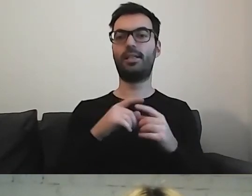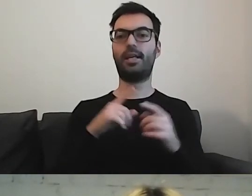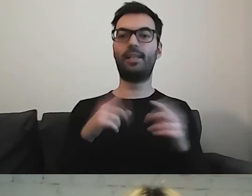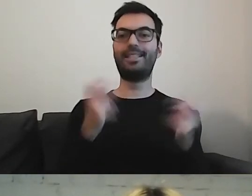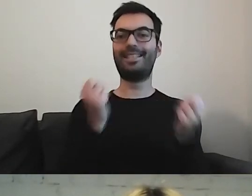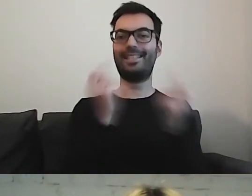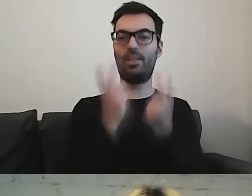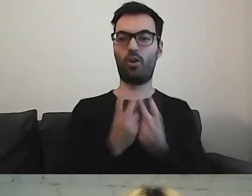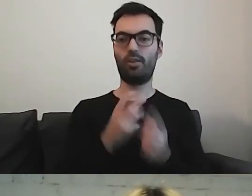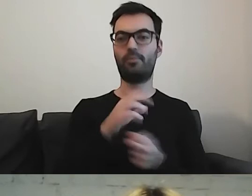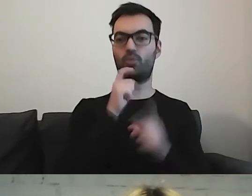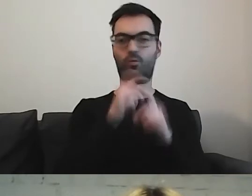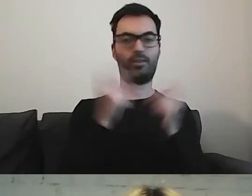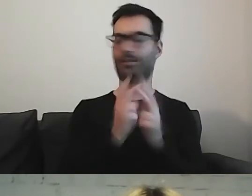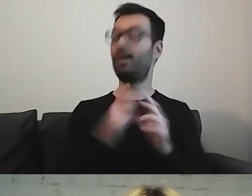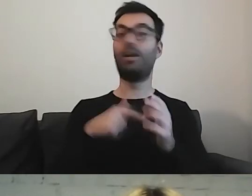tutaj zapominamy o synonimach.